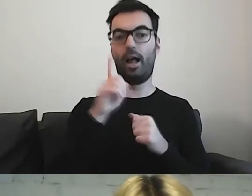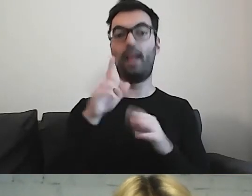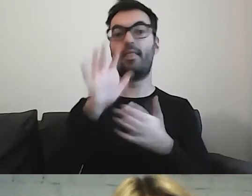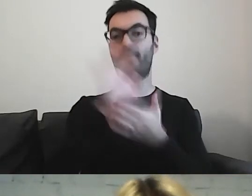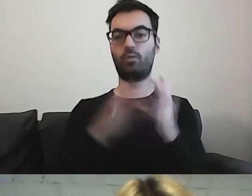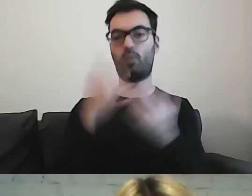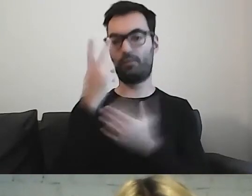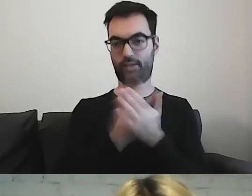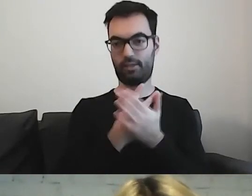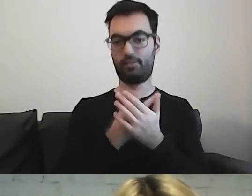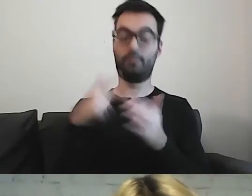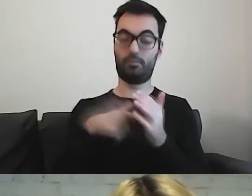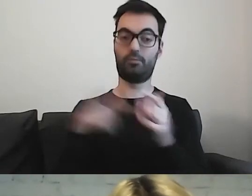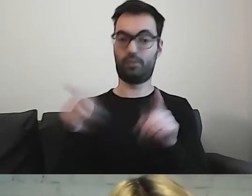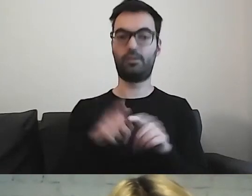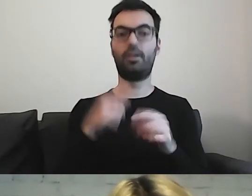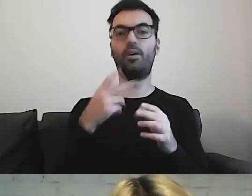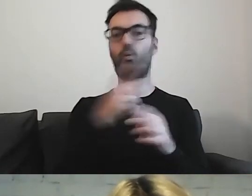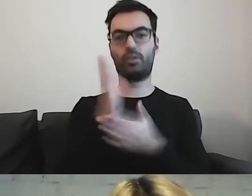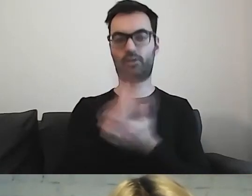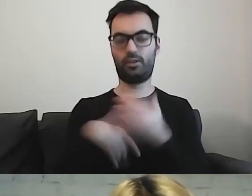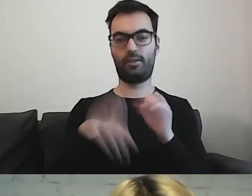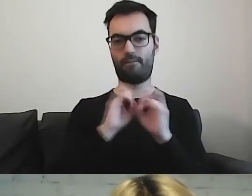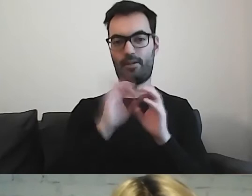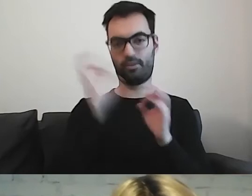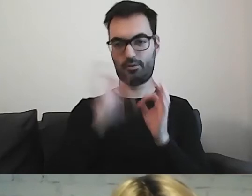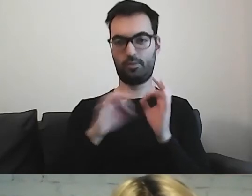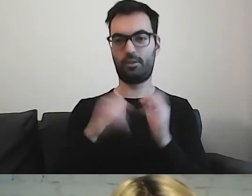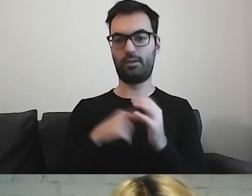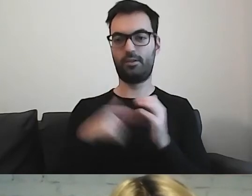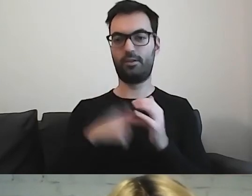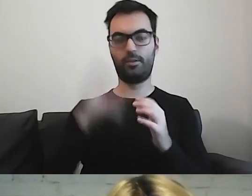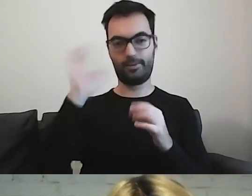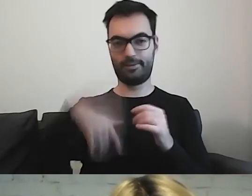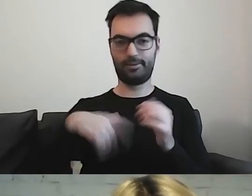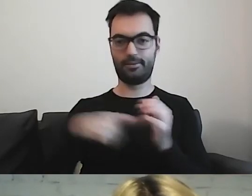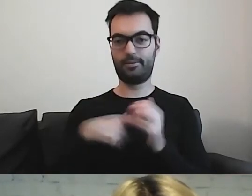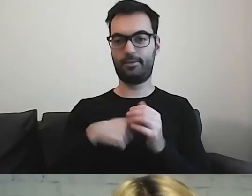O tym będzie za chwilę w drugiej części. To jest duża zagadka.